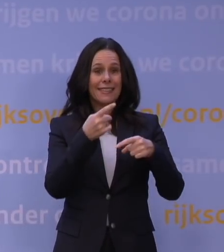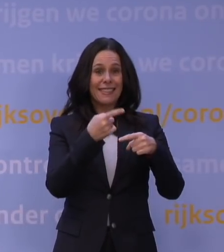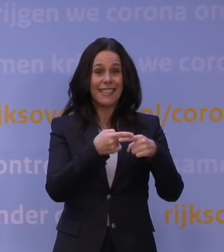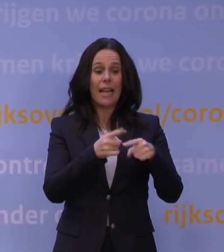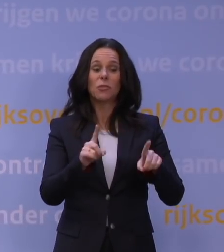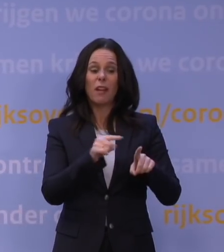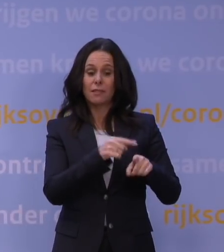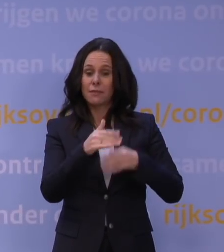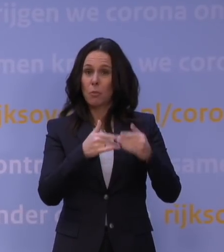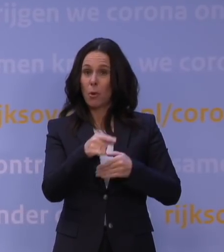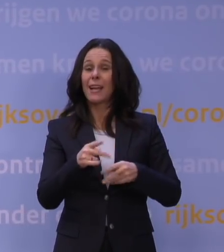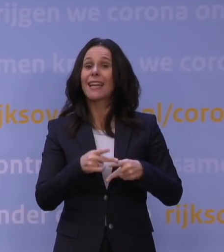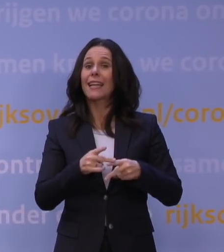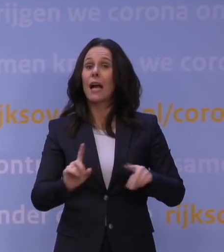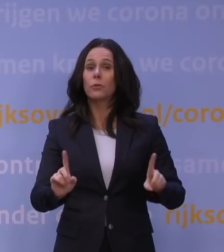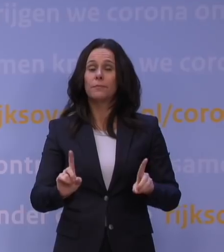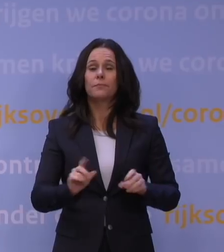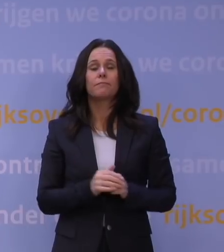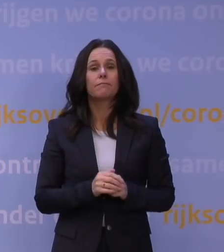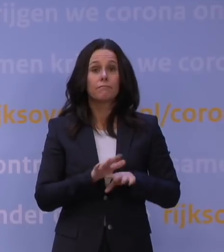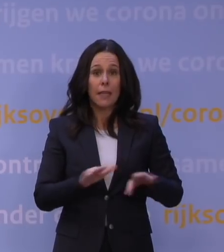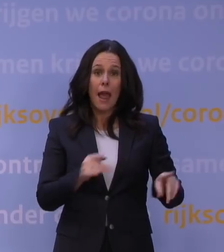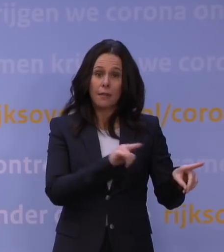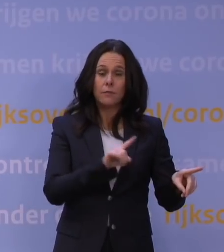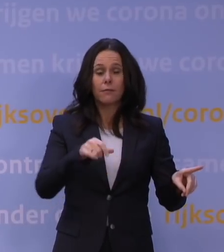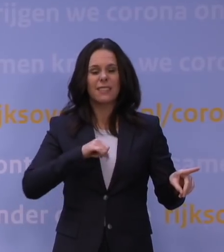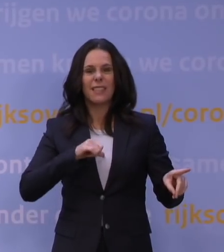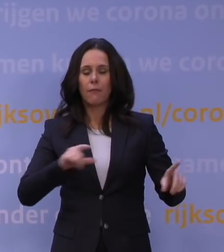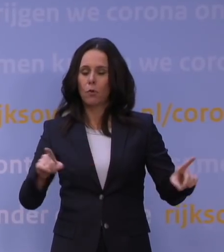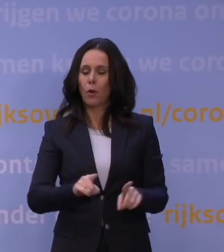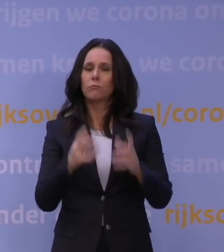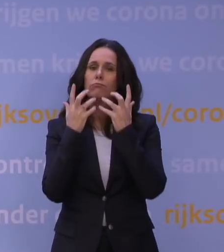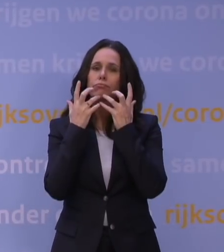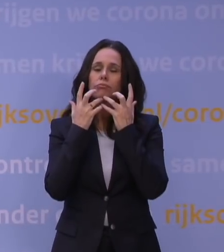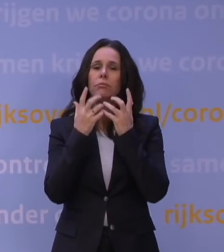Ik zal daarna zo kort mogelijk toelichten wat deze nieuwe lockdown concreet inhoudt.